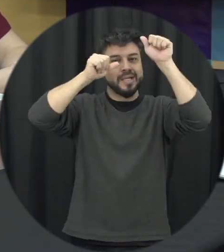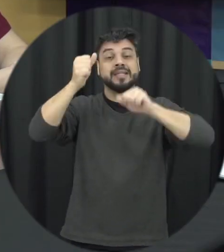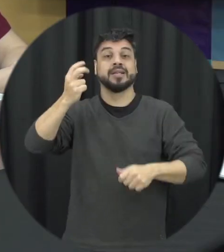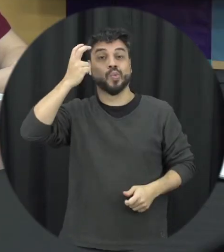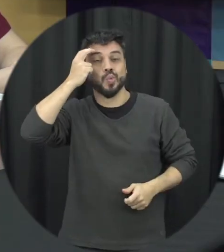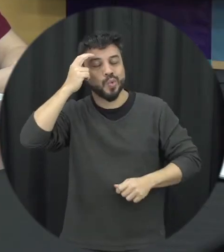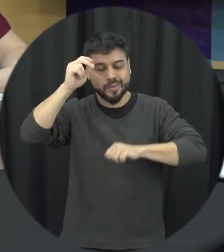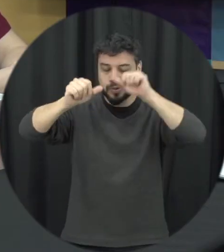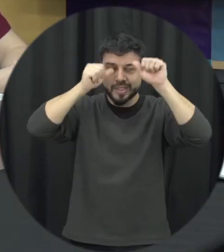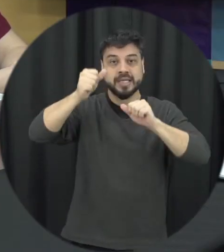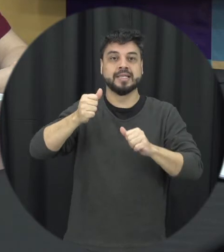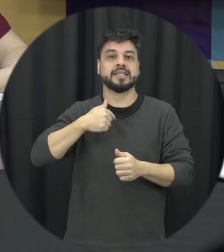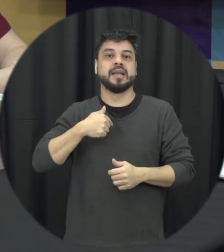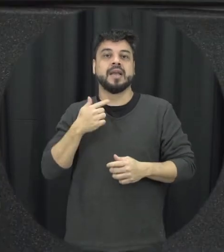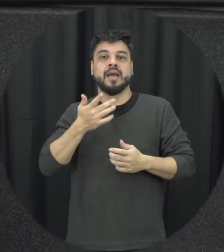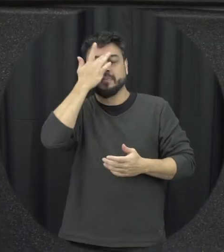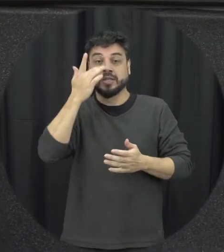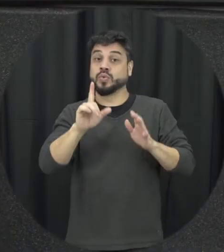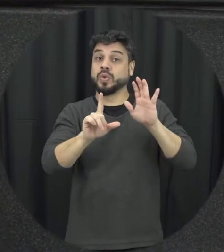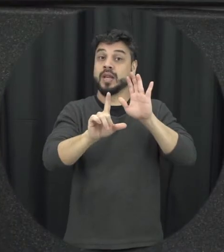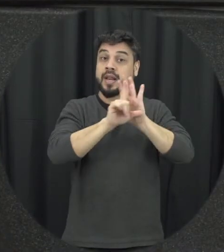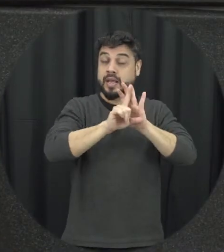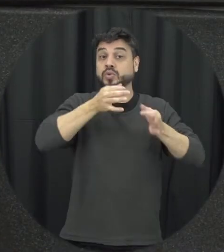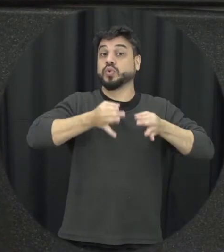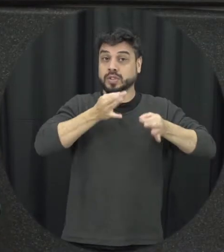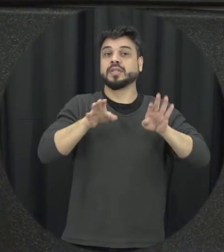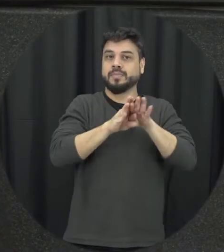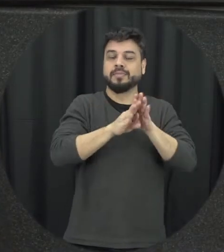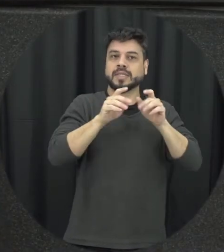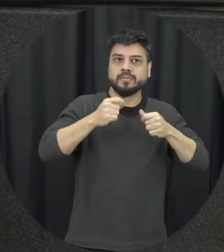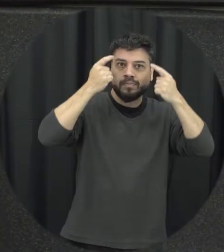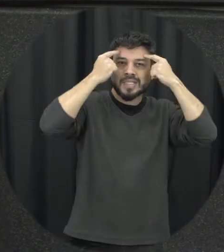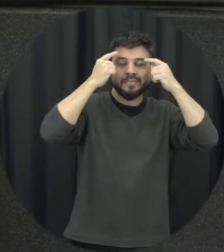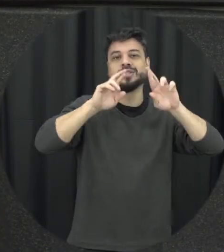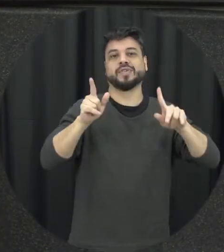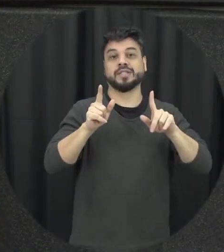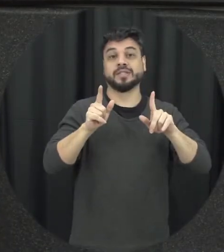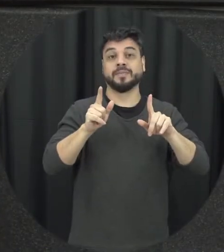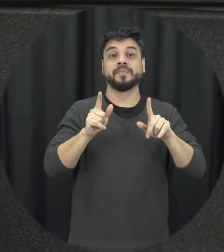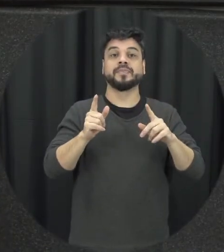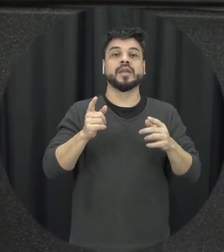do juiz que vai estar ali por exemplo para decidir sobre aquele caso não né que compreende nessa de